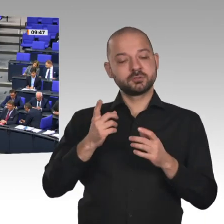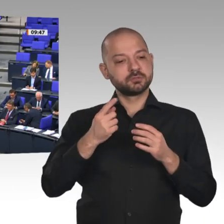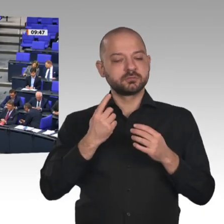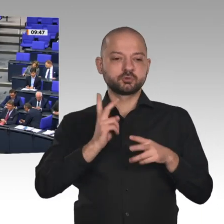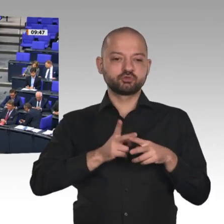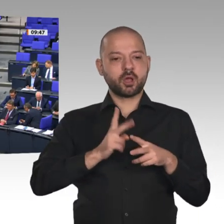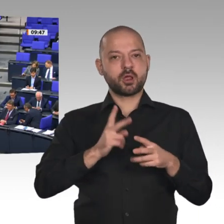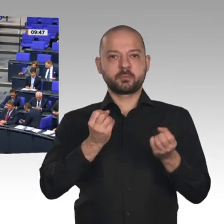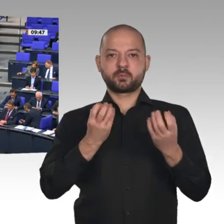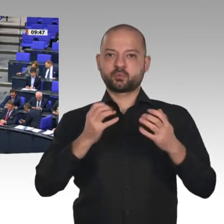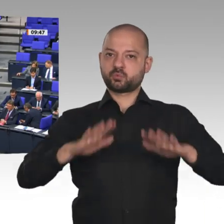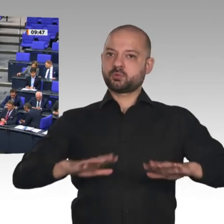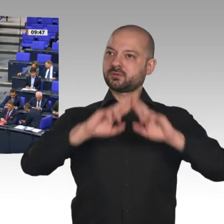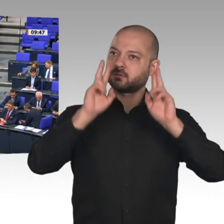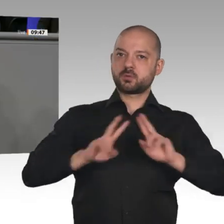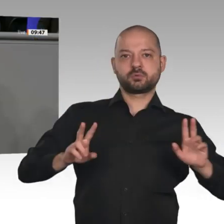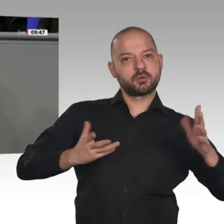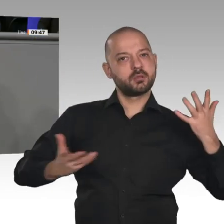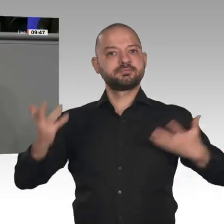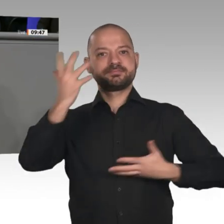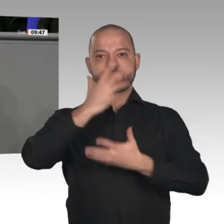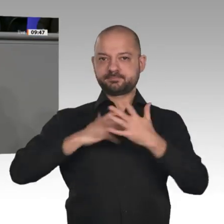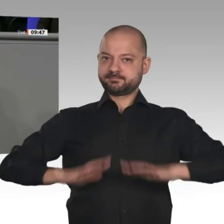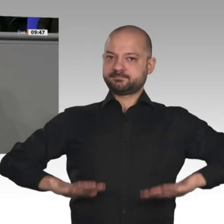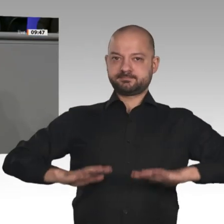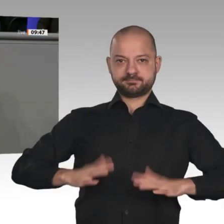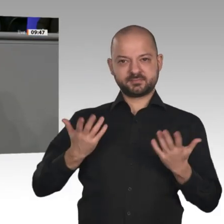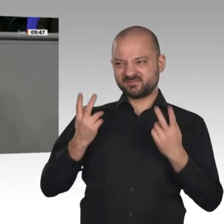Bedauerlicherweise habe ich auch nichts von Ihnen dazu gehört, wie wir eine funktionierende